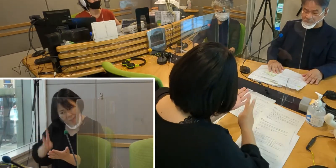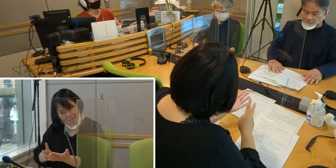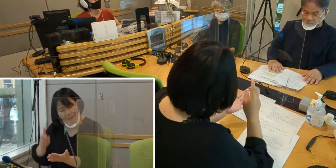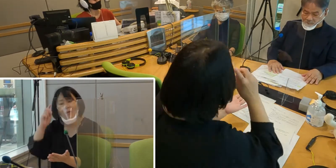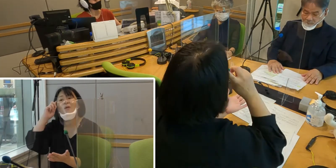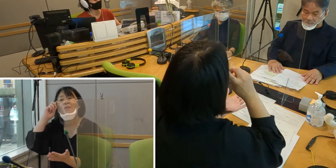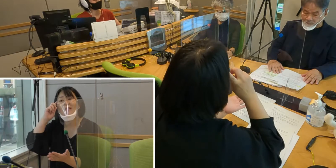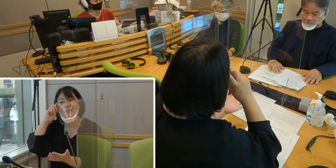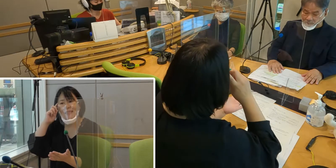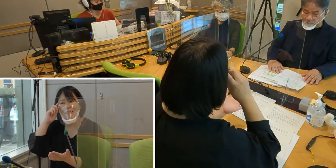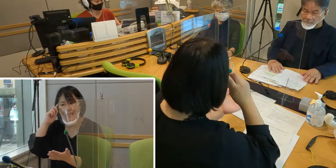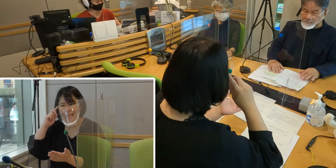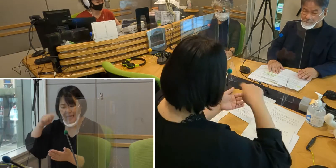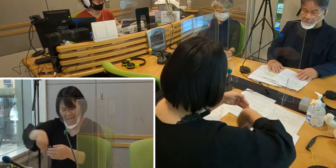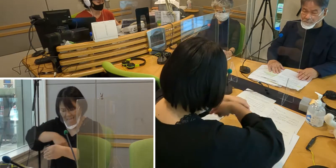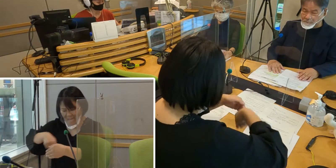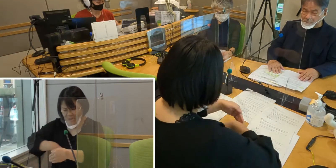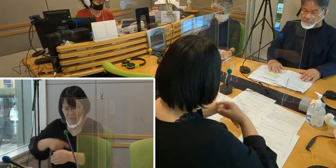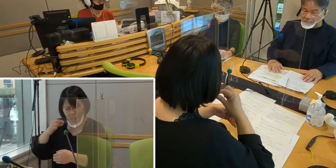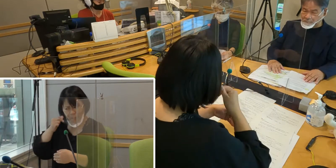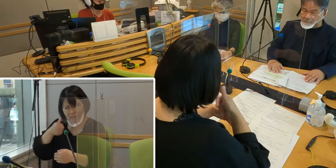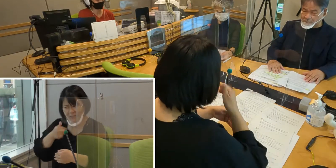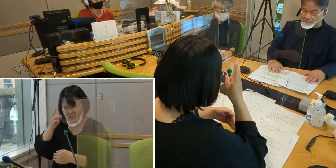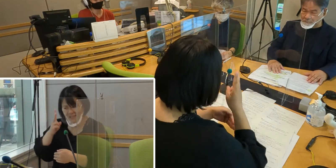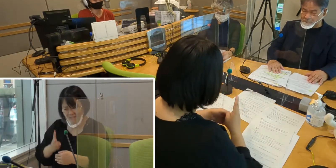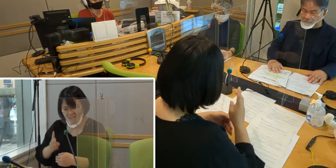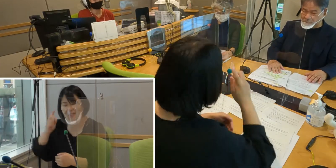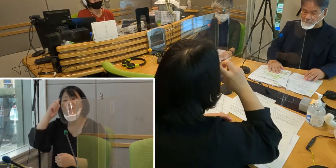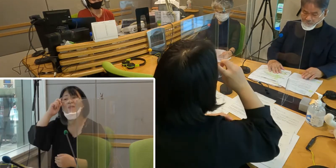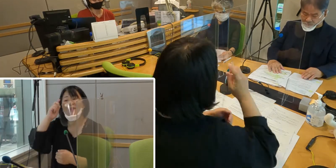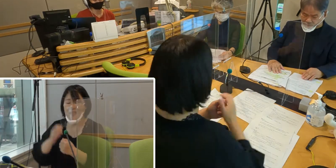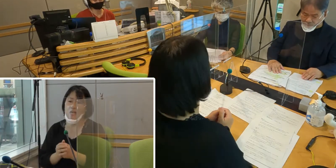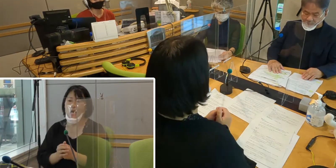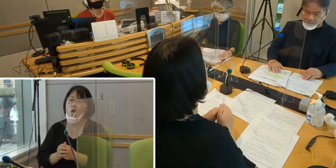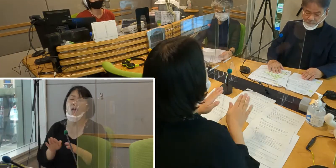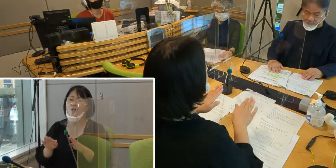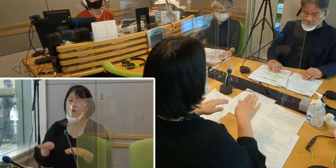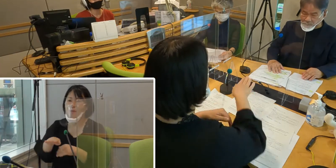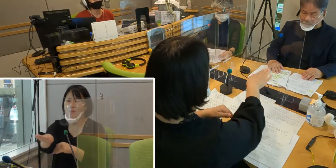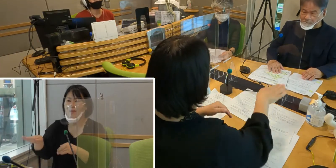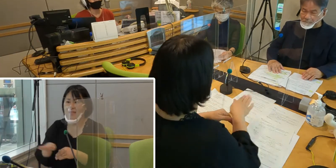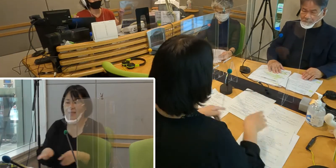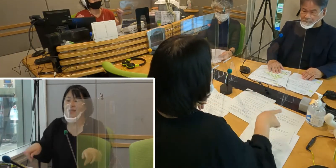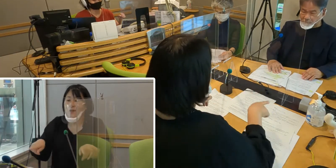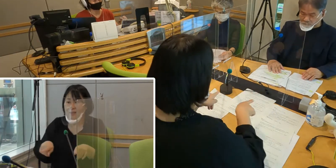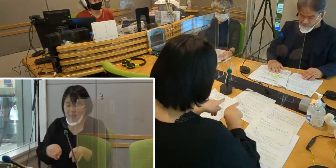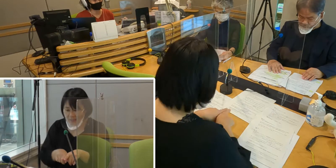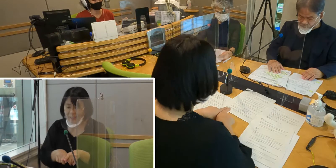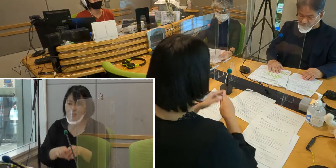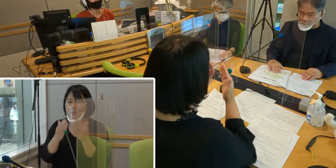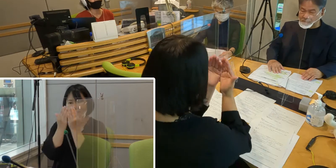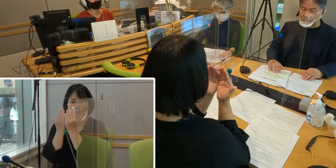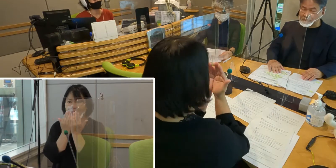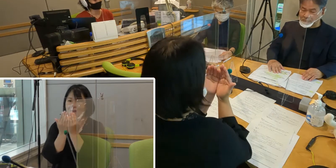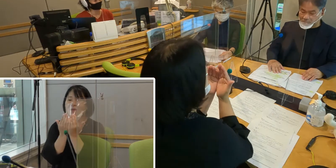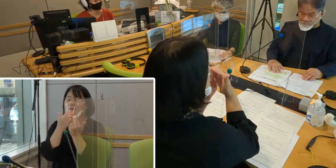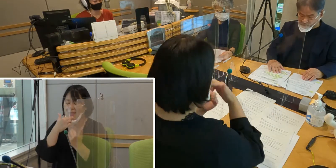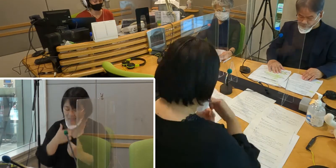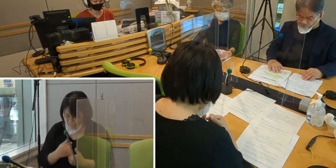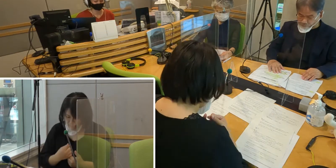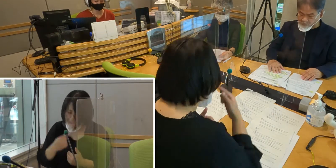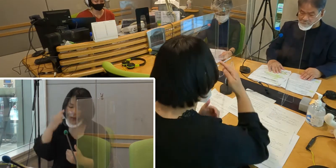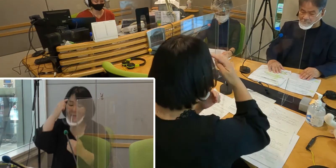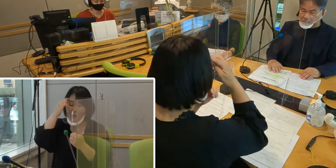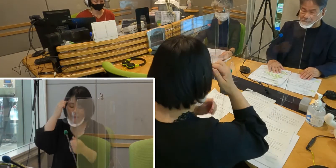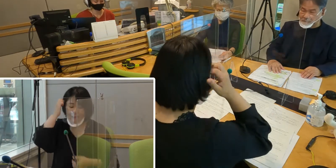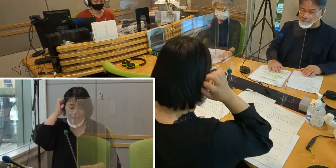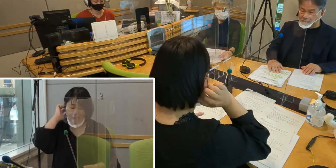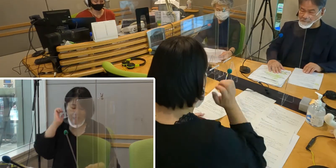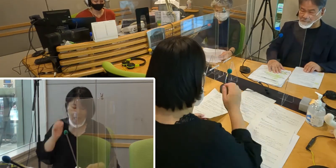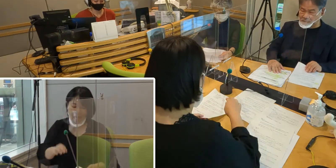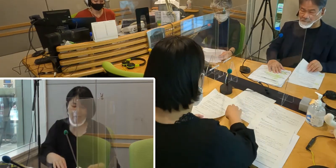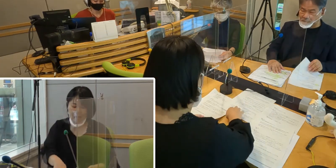大変難しい内容となっておりますので、 今日は皆さんと一緒に勉強をしていきたいと思っています。